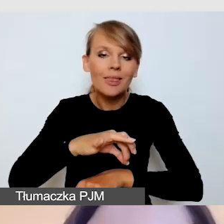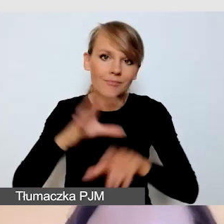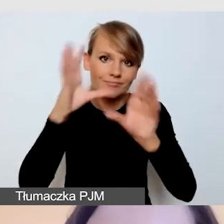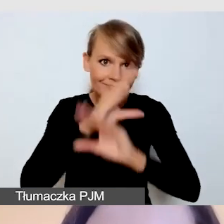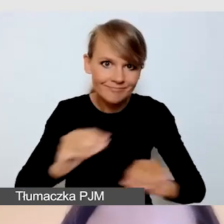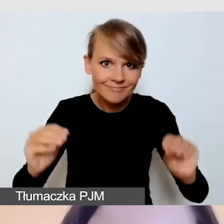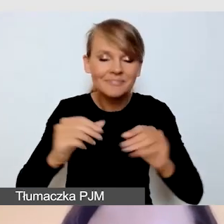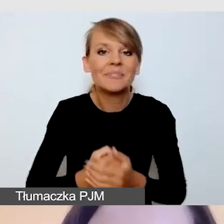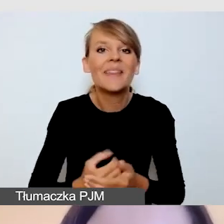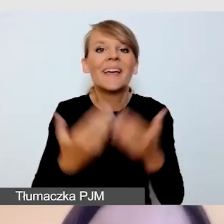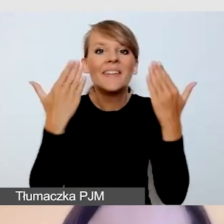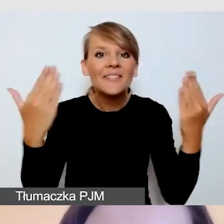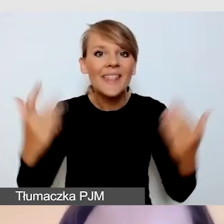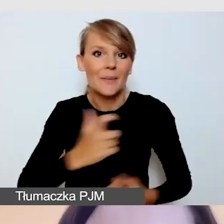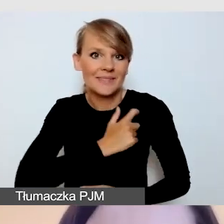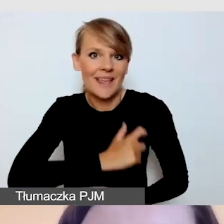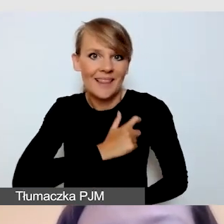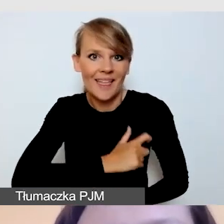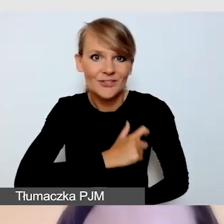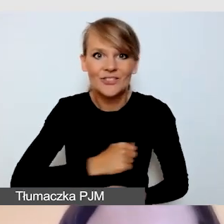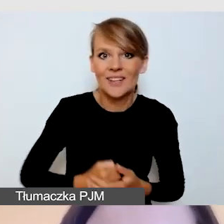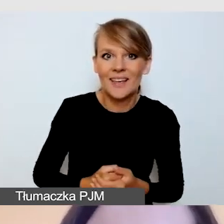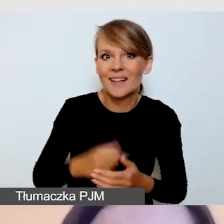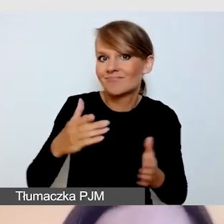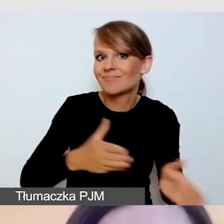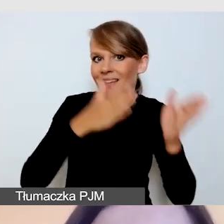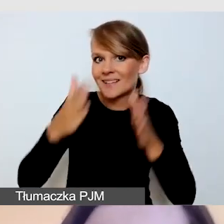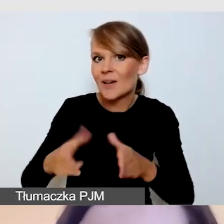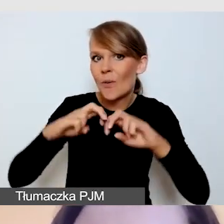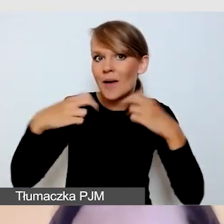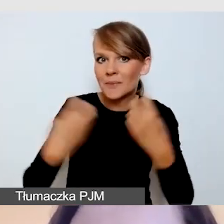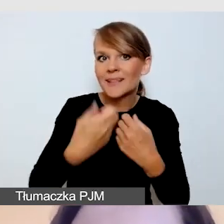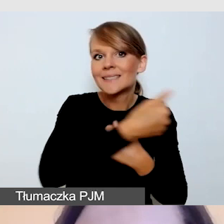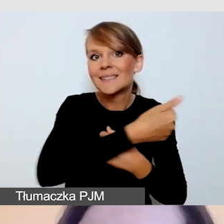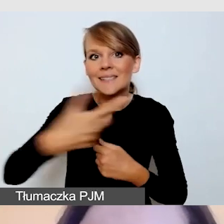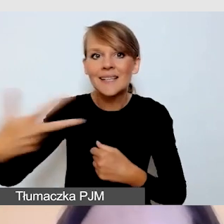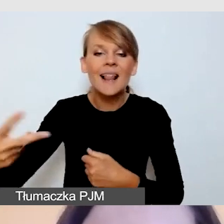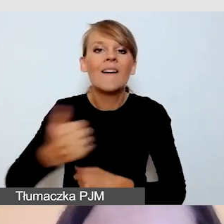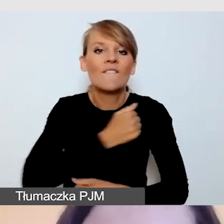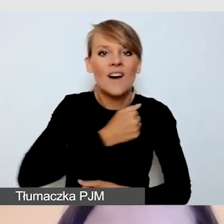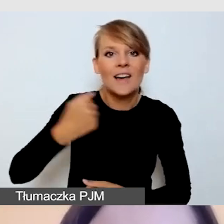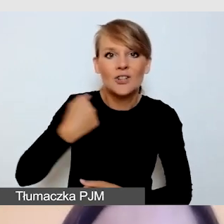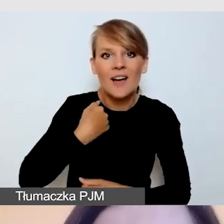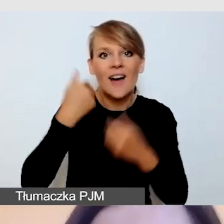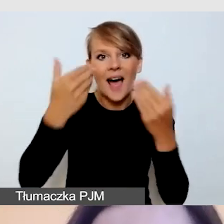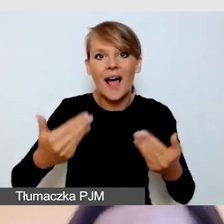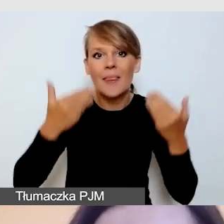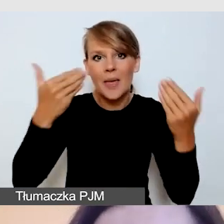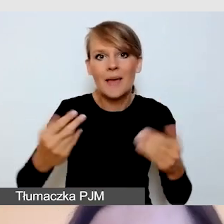Witam państwa serdecznie na kolejnym webinarium z cyklu Warszawskiej Akademii Dostępności.